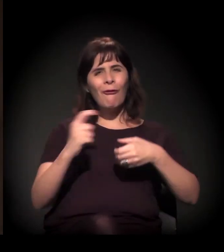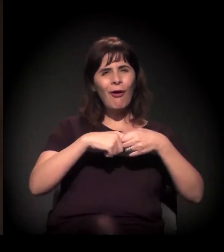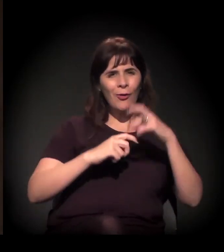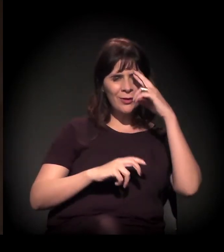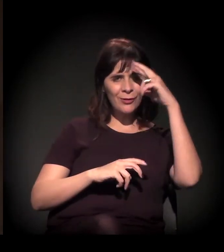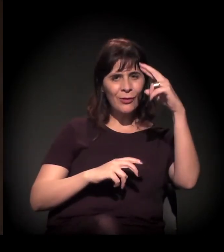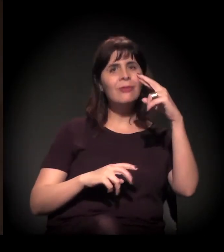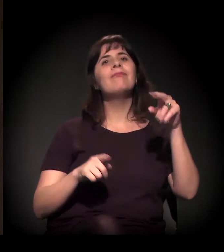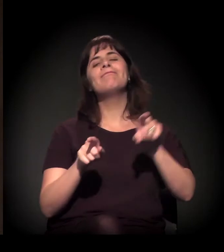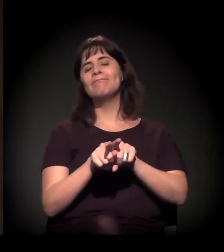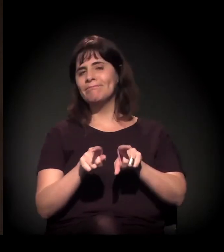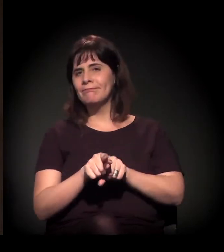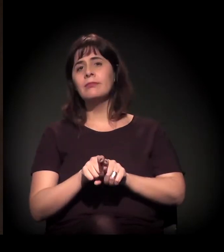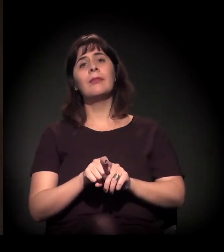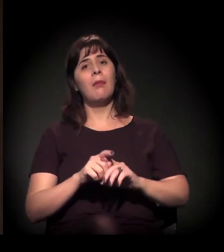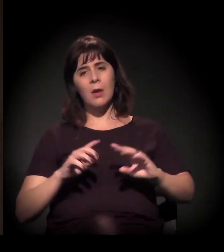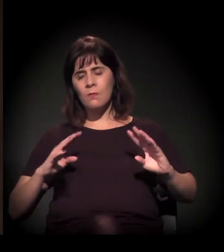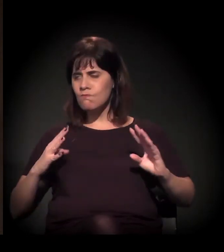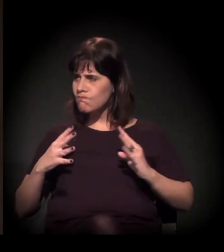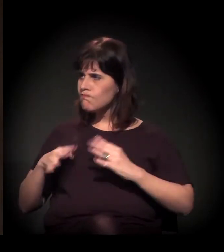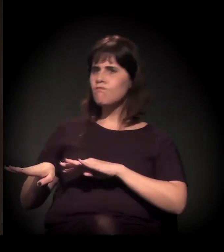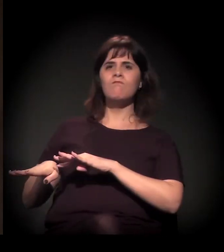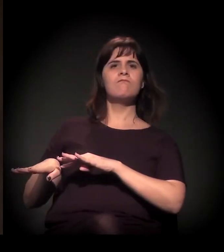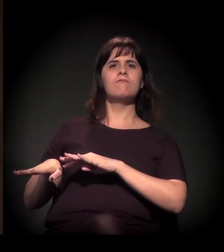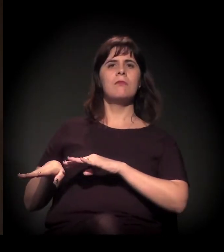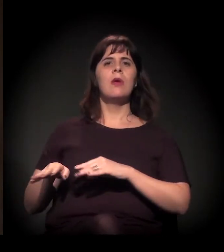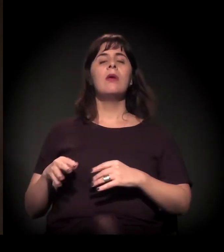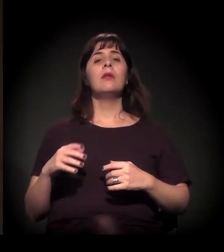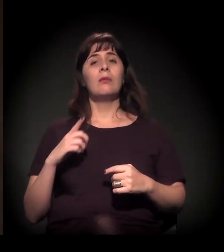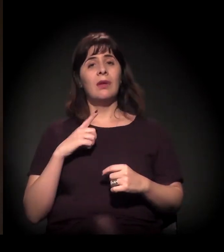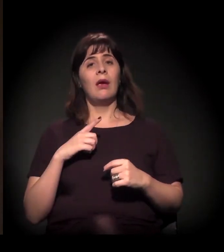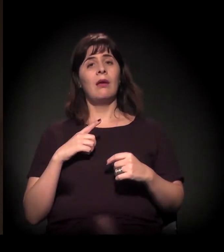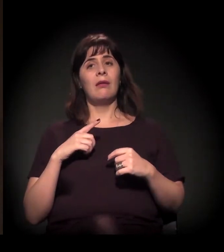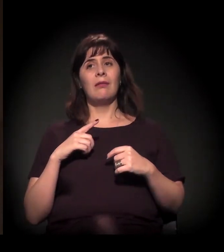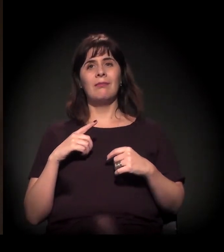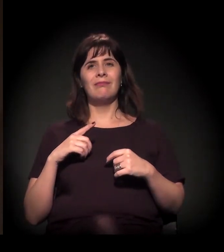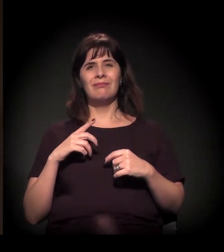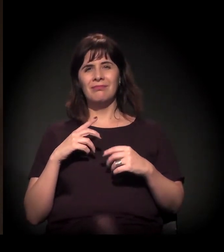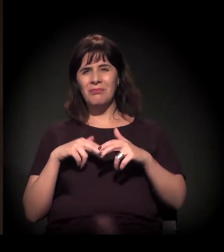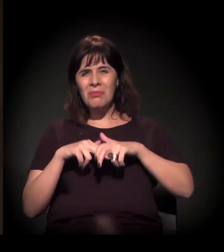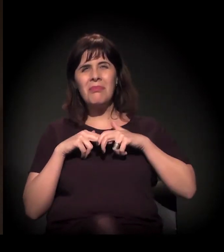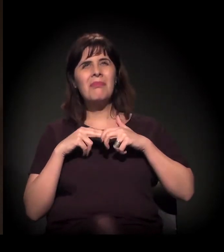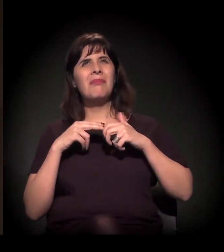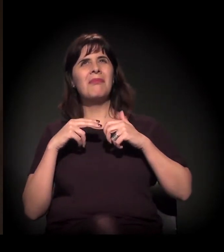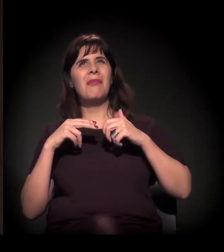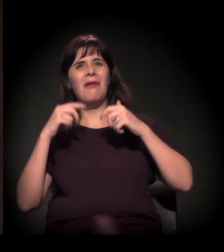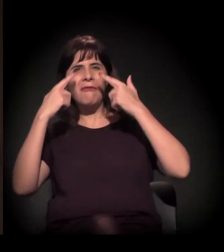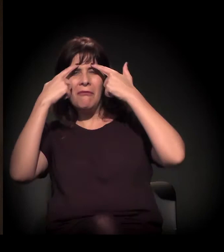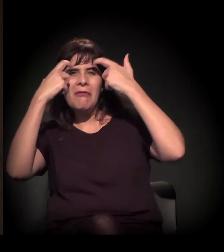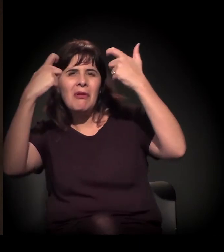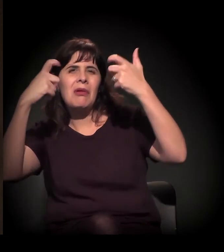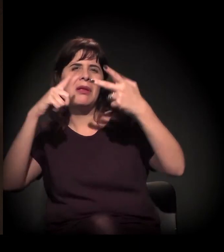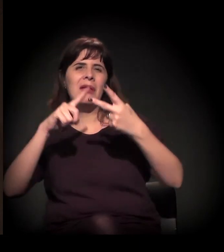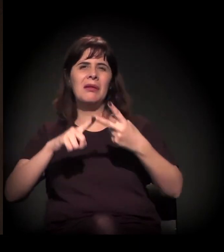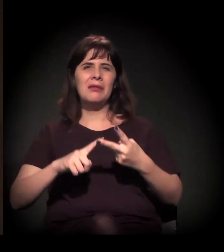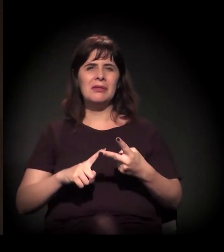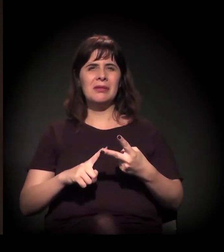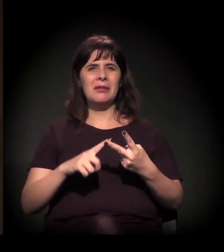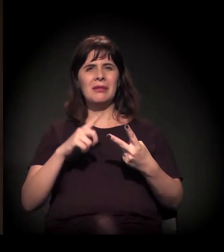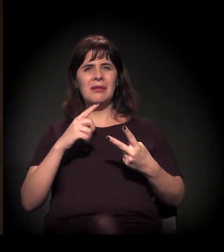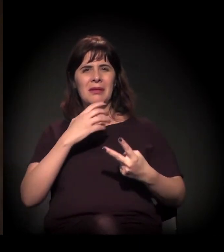Então essa agenda da violência e da repressão dentro deste Estado,